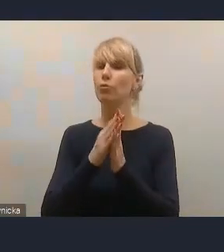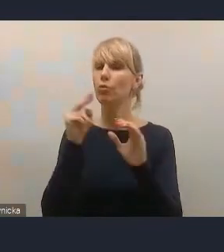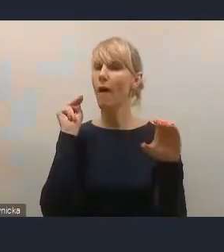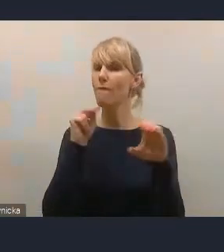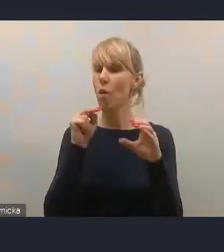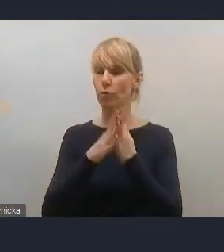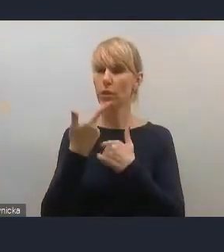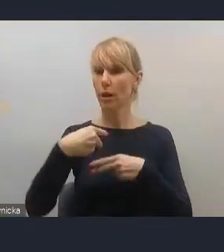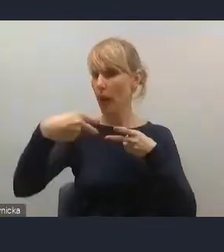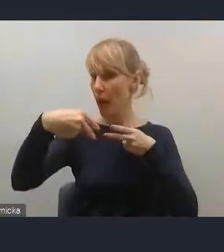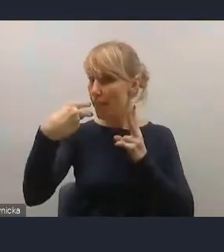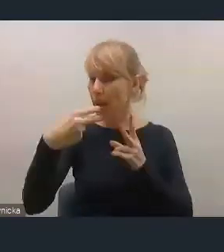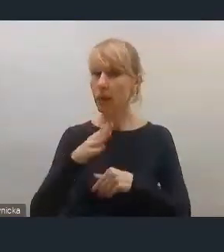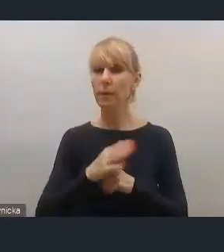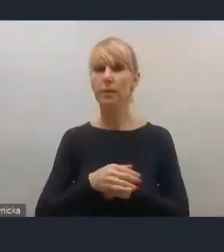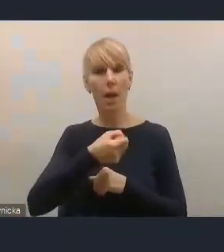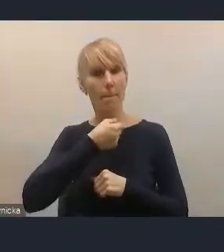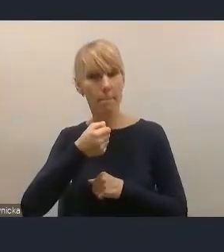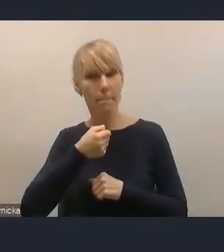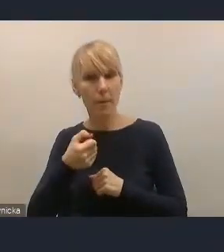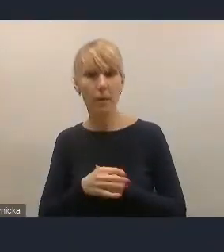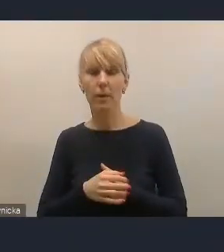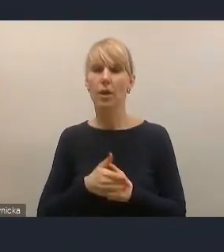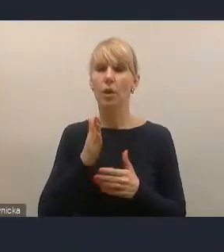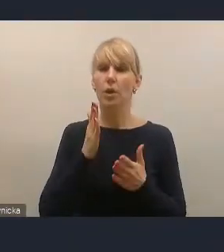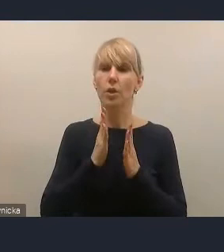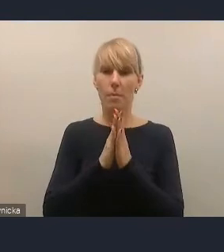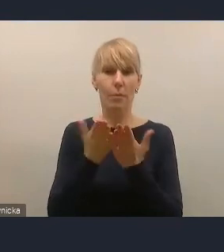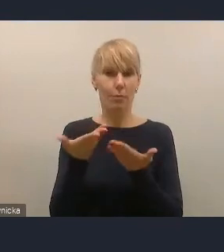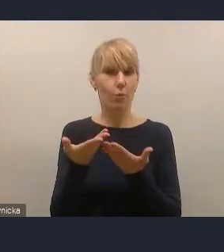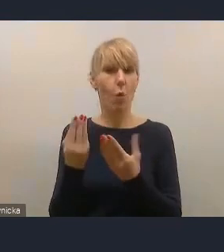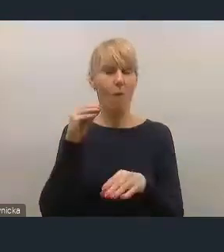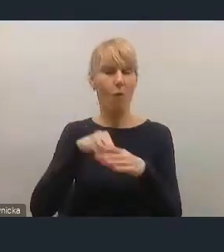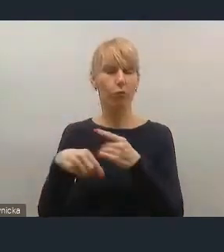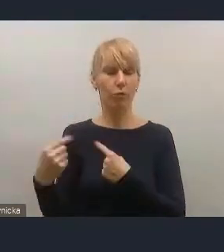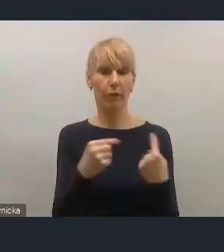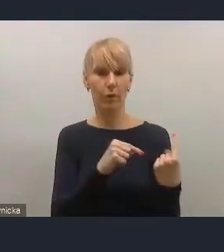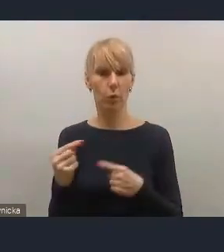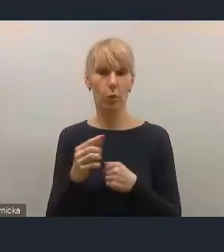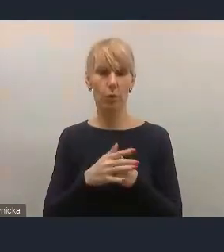włączenie mikrofonu i kamery. I będziemy chętnie państwu udzielali głosu,